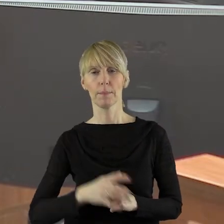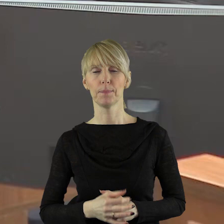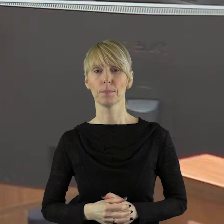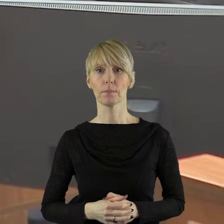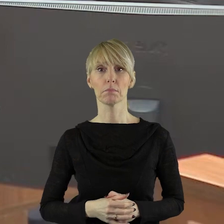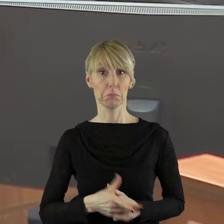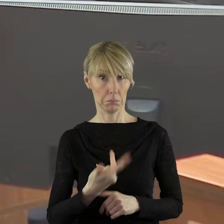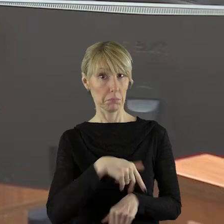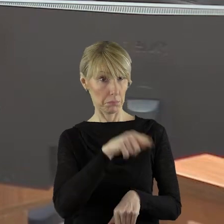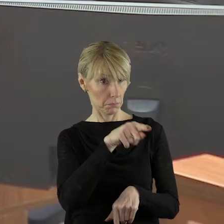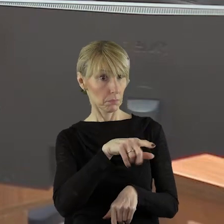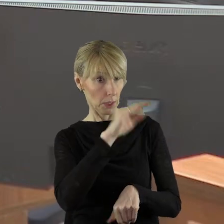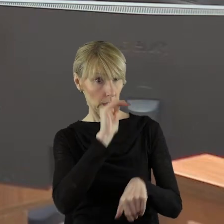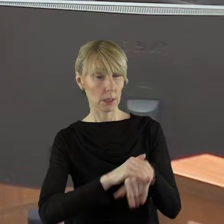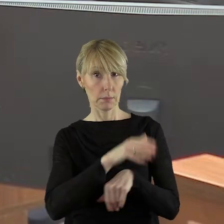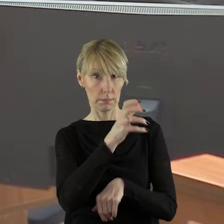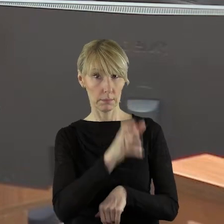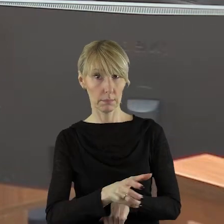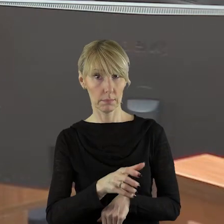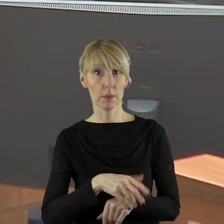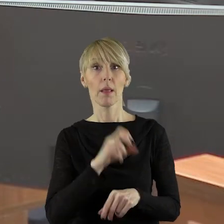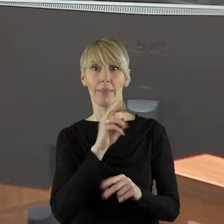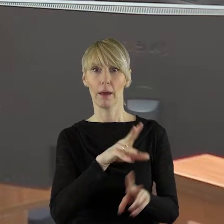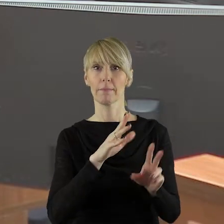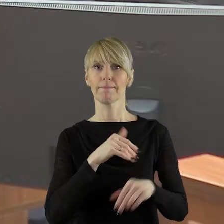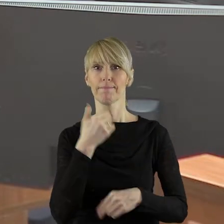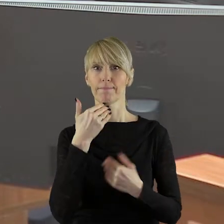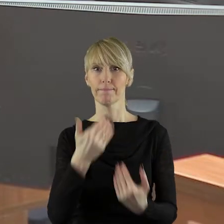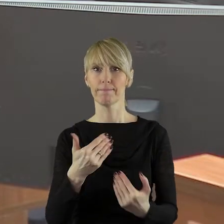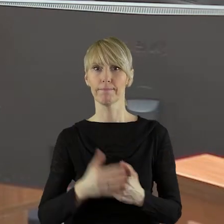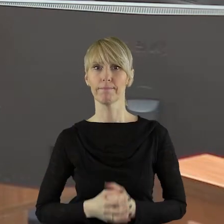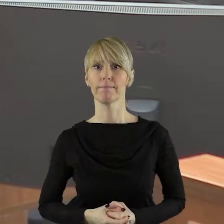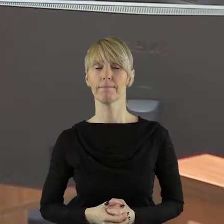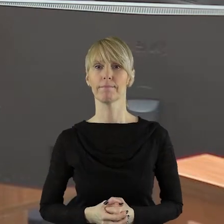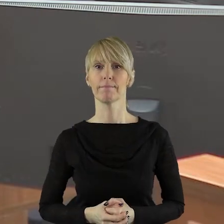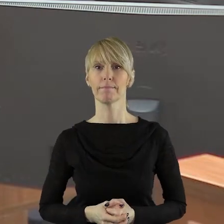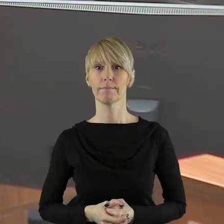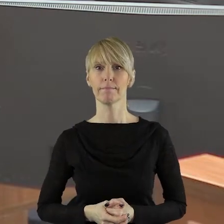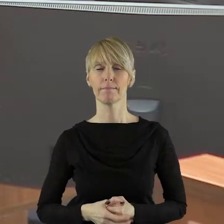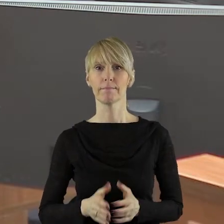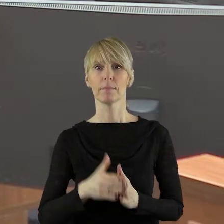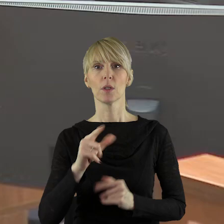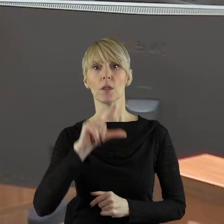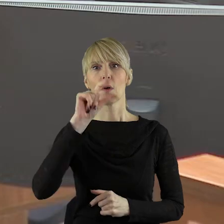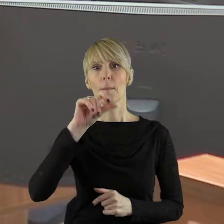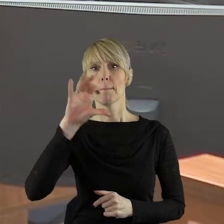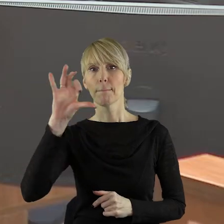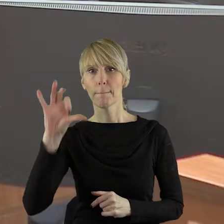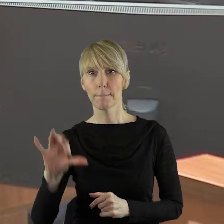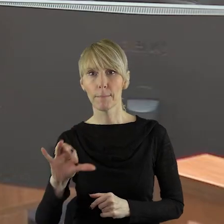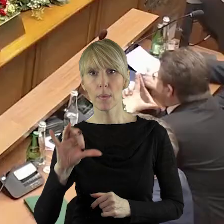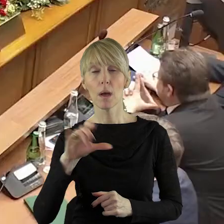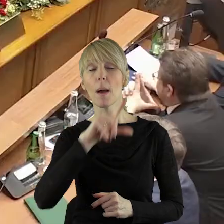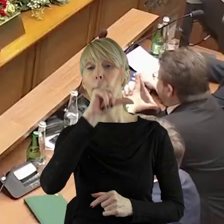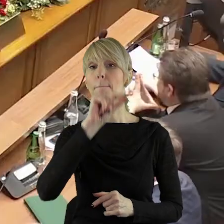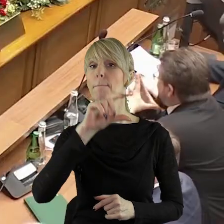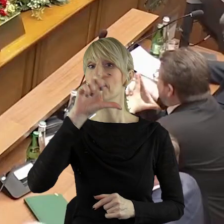Dziękuję bardzo. Czy pani radna wyraża zgodę? Wyrażam zgodę.Dziękuję. W imieniu klubu Polskie Stronnictwo Ludowe